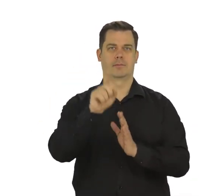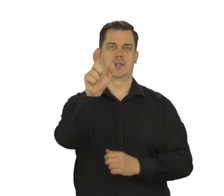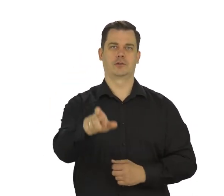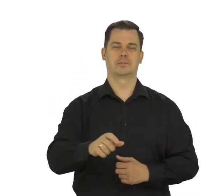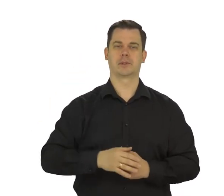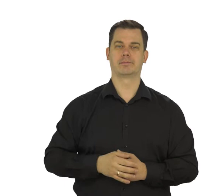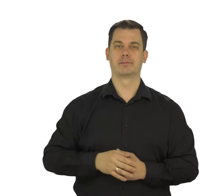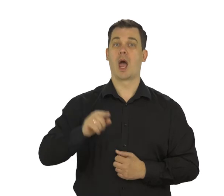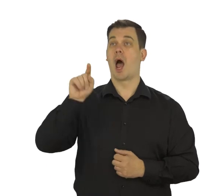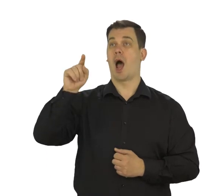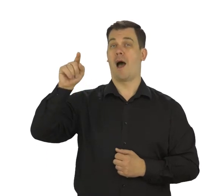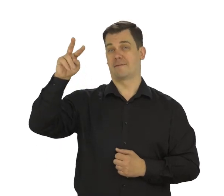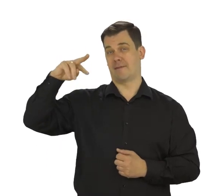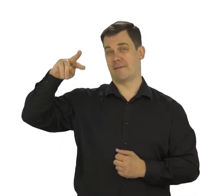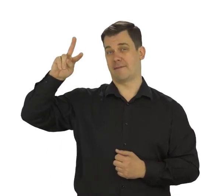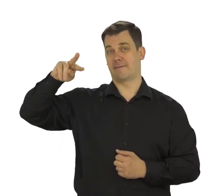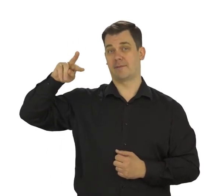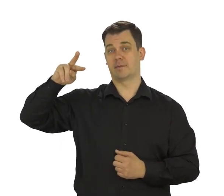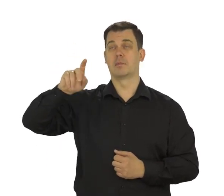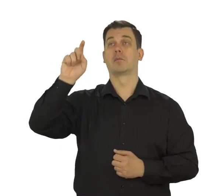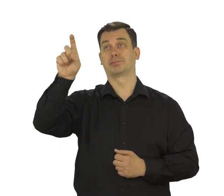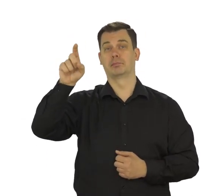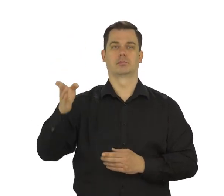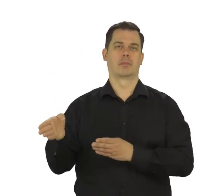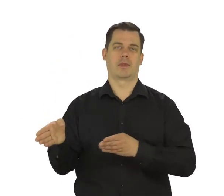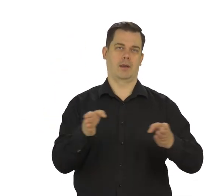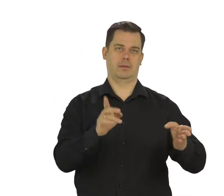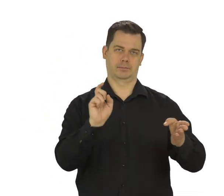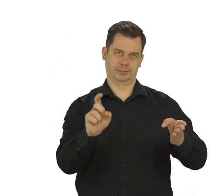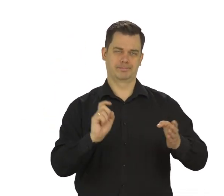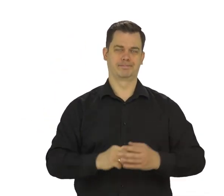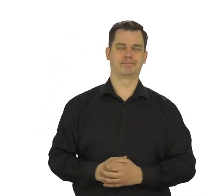Jak wybierzesz jedną z opcji dotknij „Dalej”.